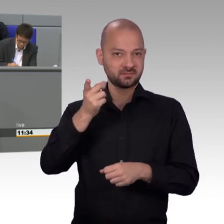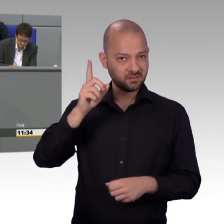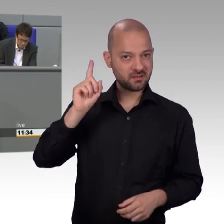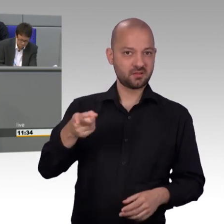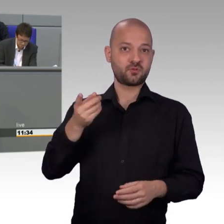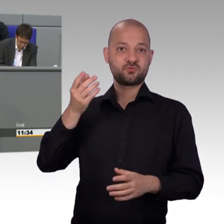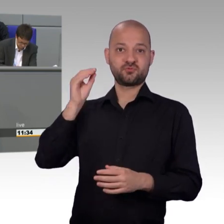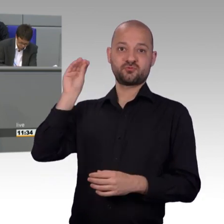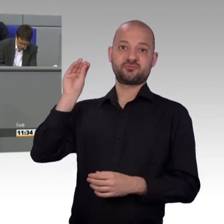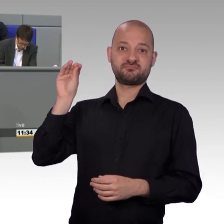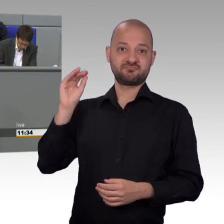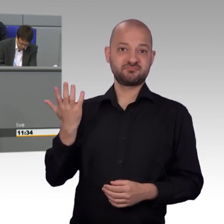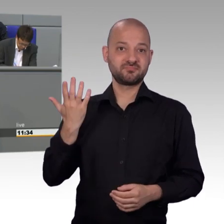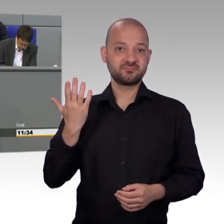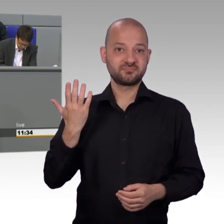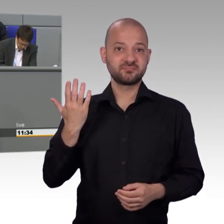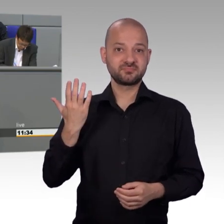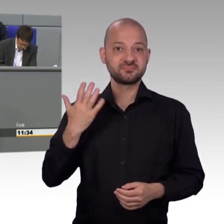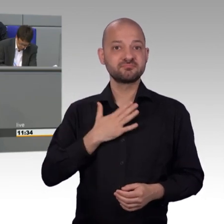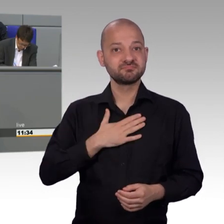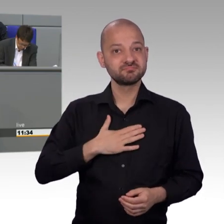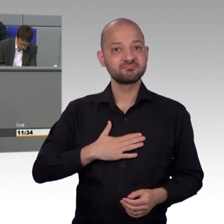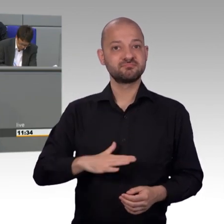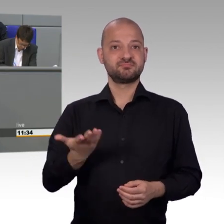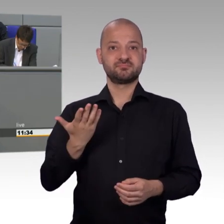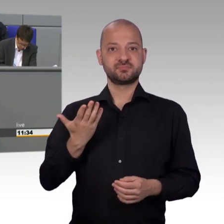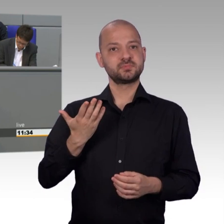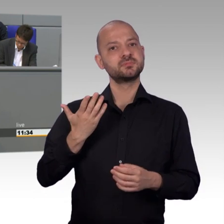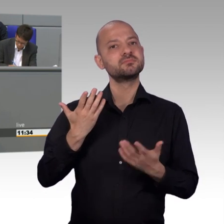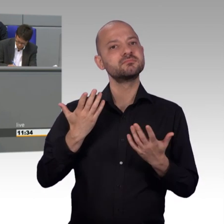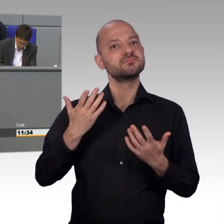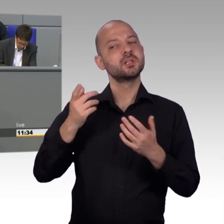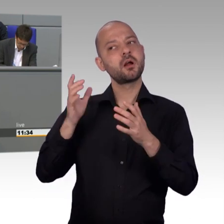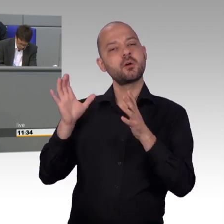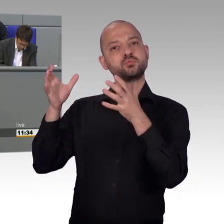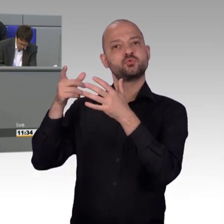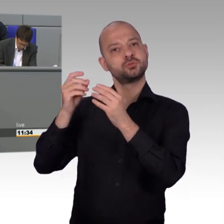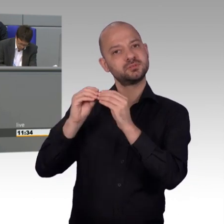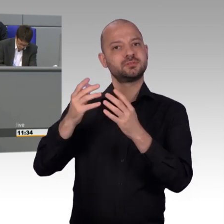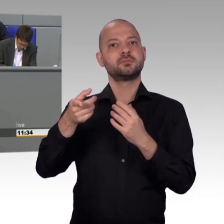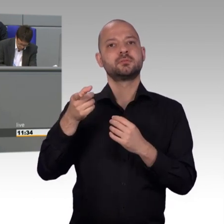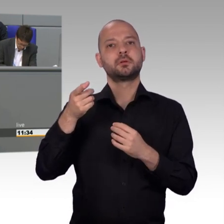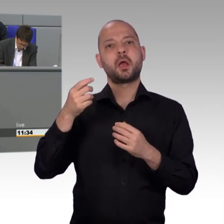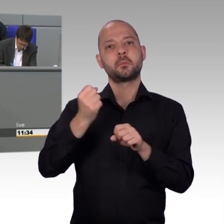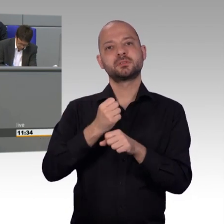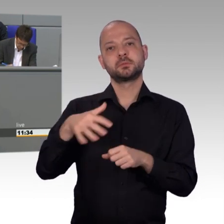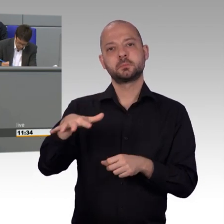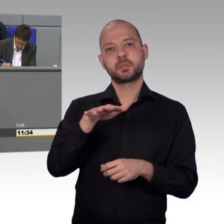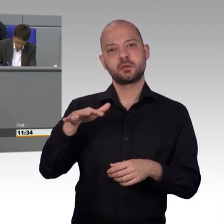macht auch deutlich, wie weit der demographische Wandel und die Folgen bereits fortgeschritten sind. Viele Anliegen zur Kinder- und Jugendhilfe zeigen,